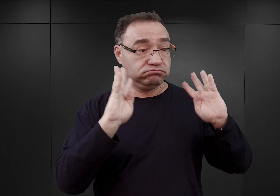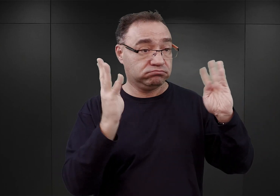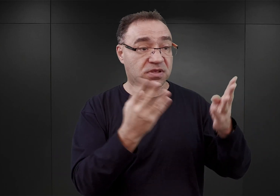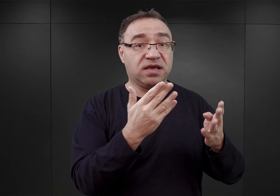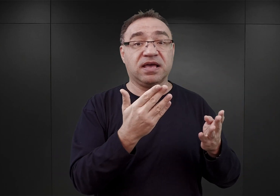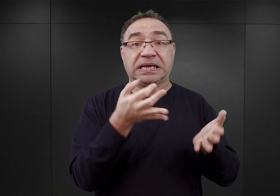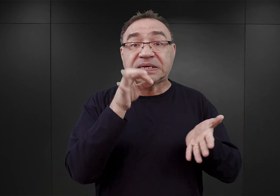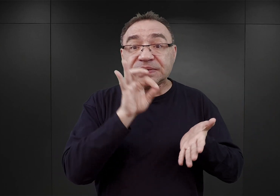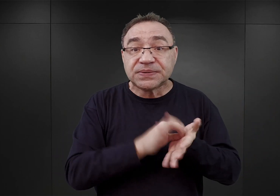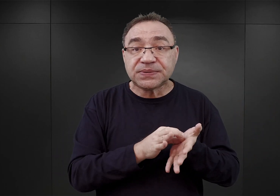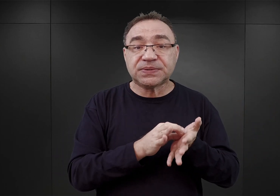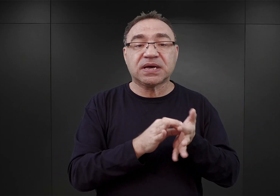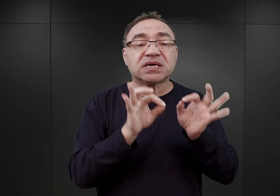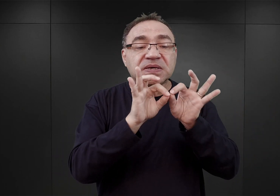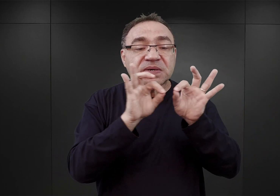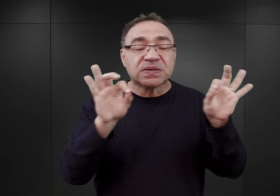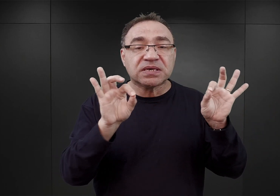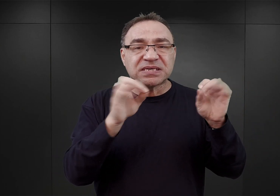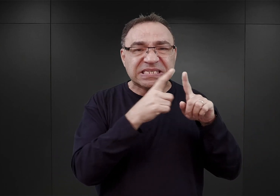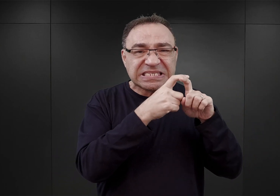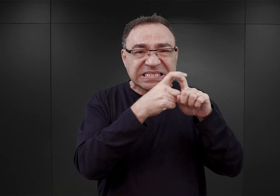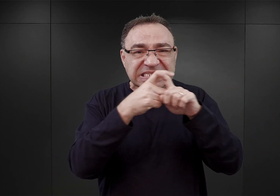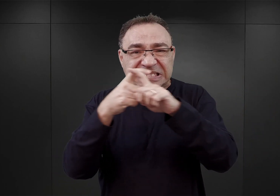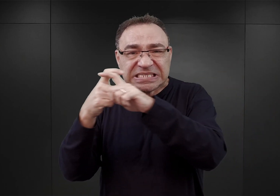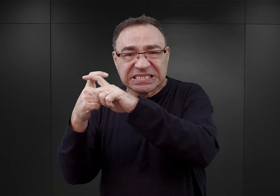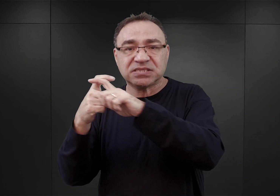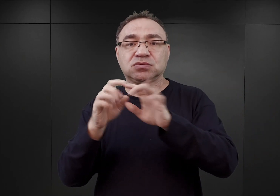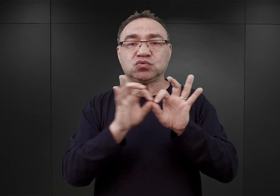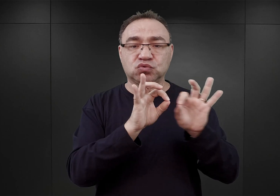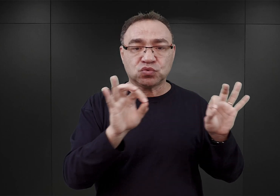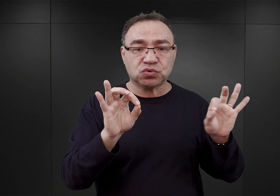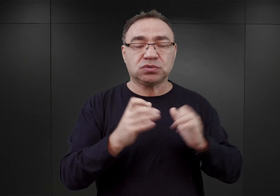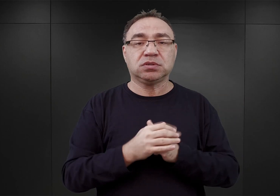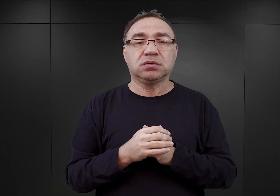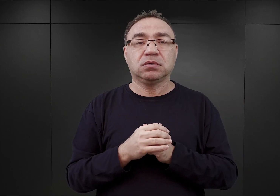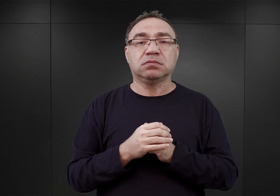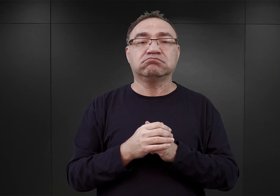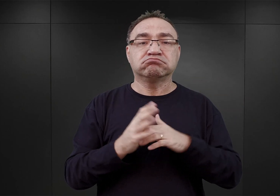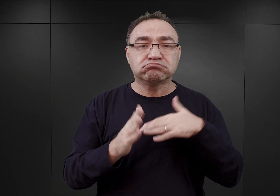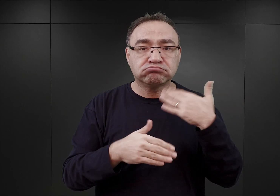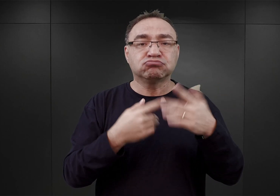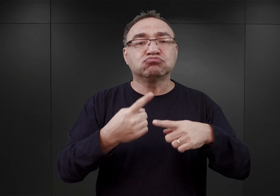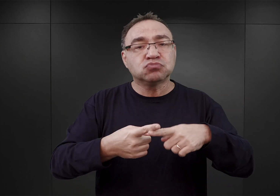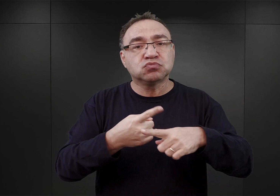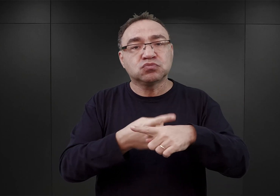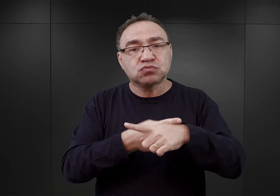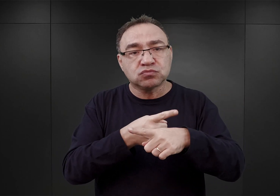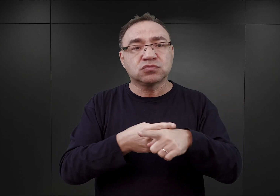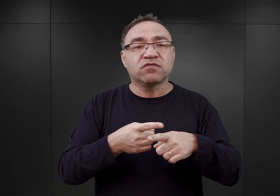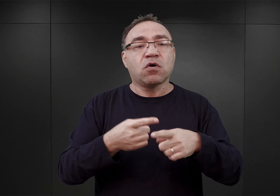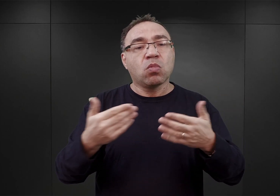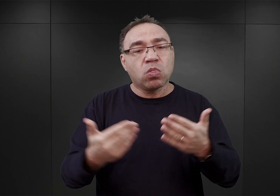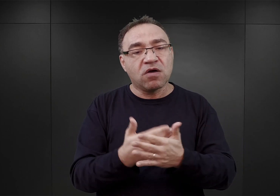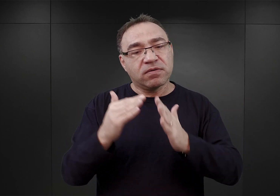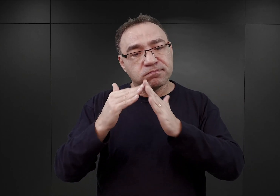dostarczanego dla potrzeb SS drutu kolczastego, aż stopniowo kolejne bloki były zasiedlane przez więźniów.